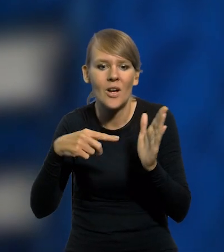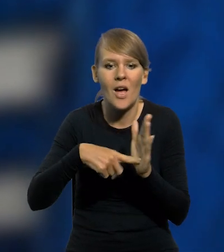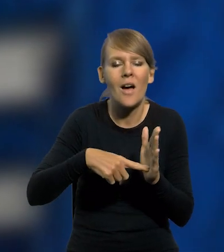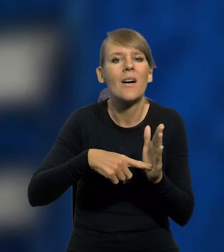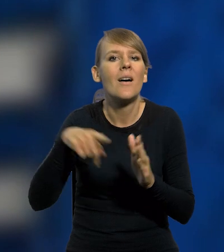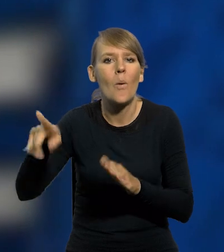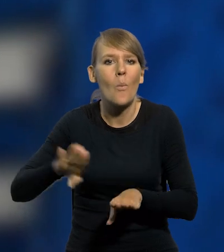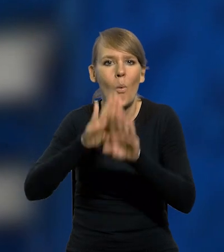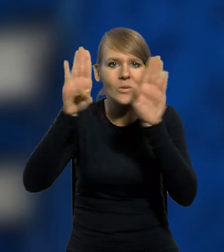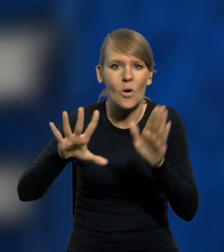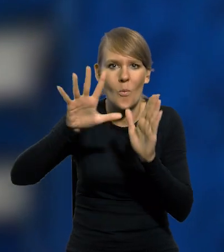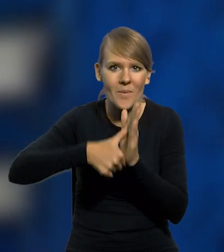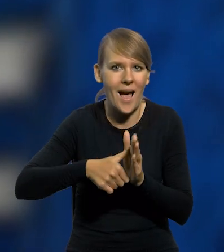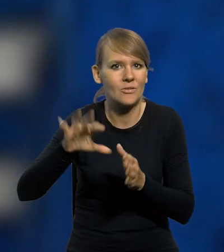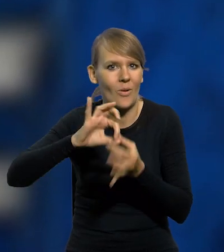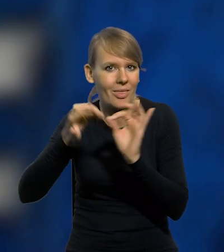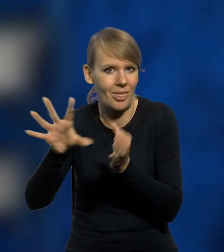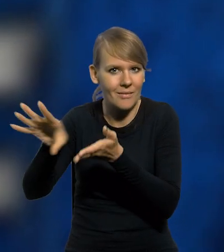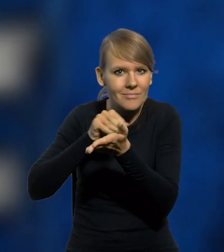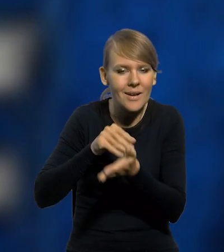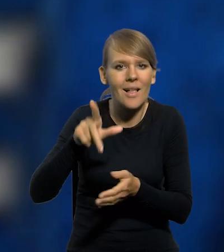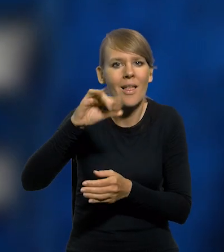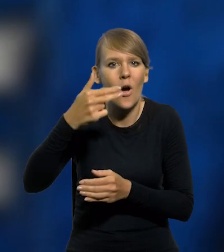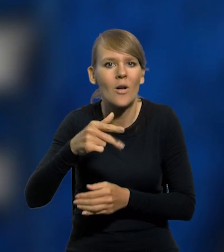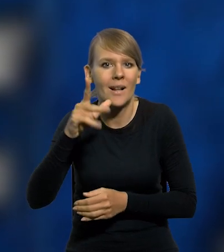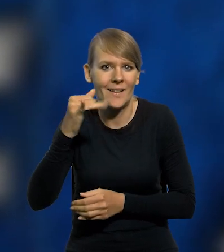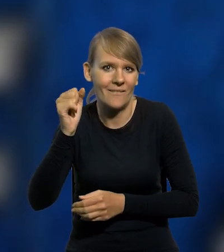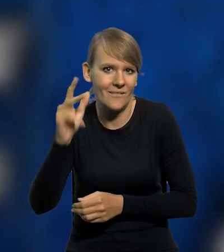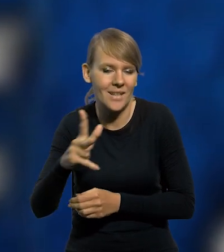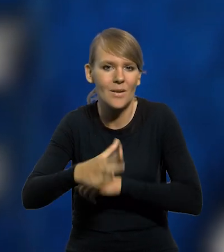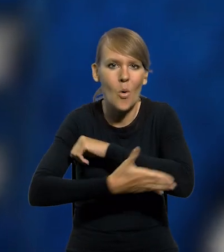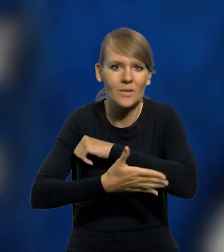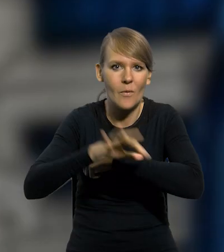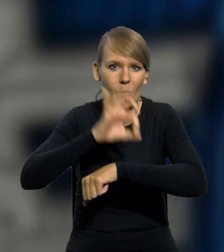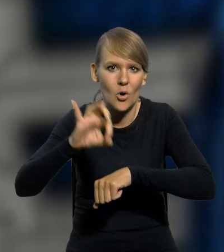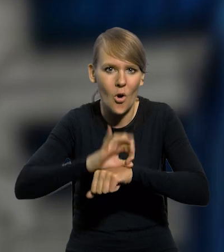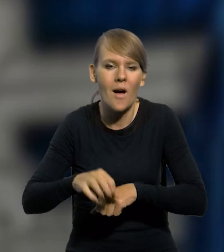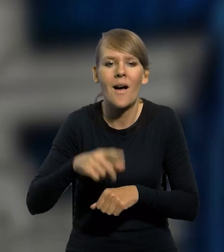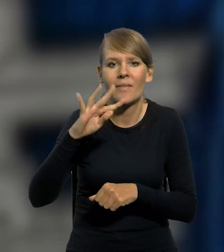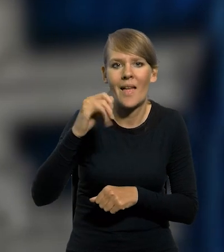ze zbiorów Muzeum Miasta Gdyni. Wykonany przez Leona Wilbika na podstawie projektu Tadeusza Wendy.